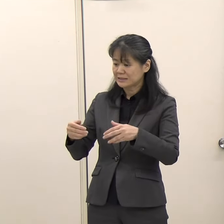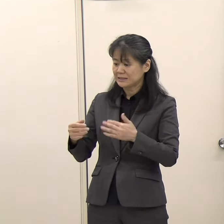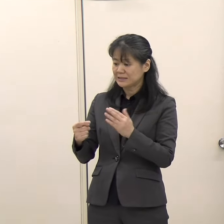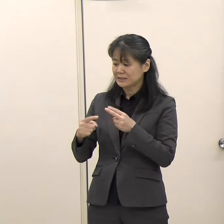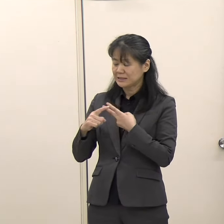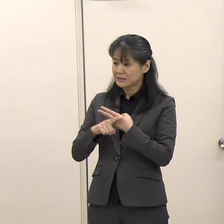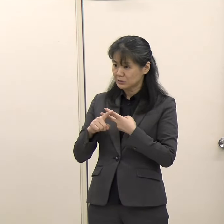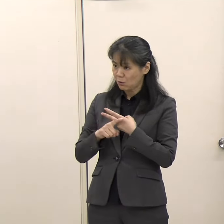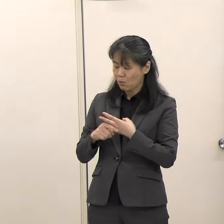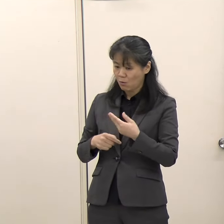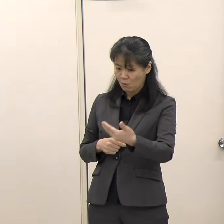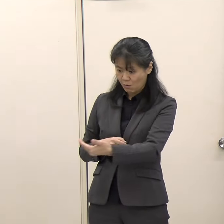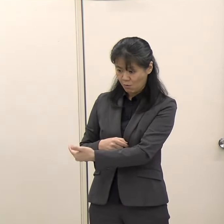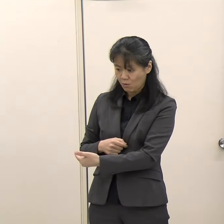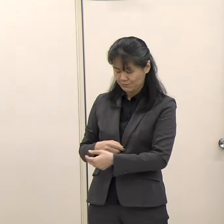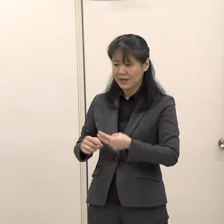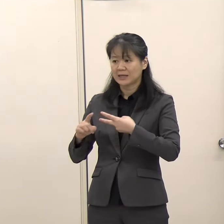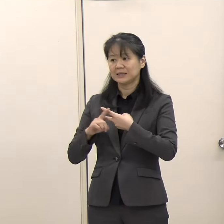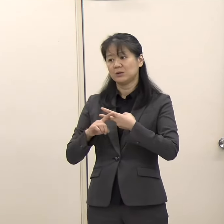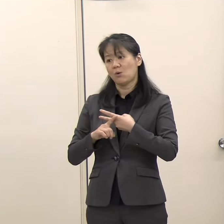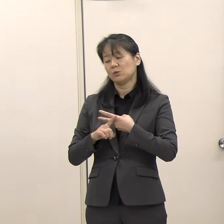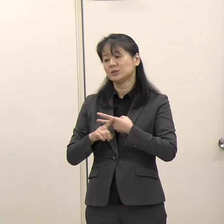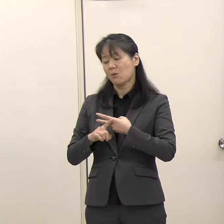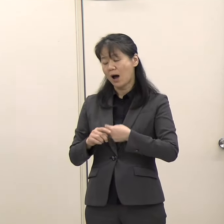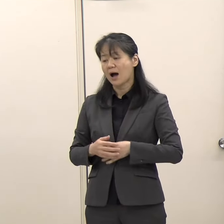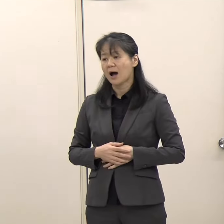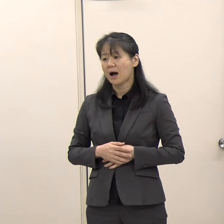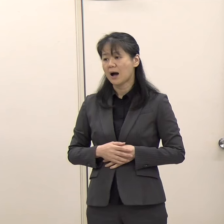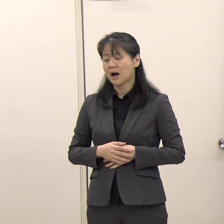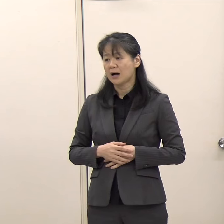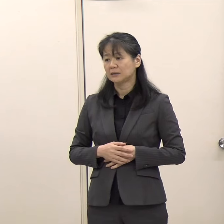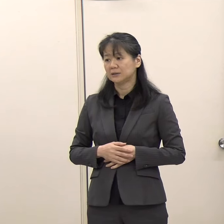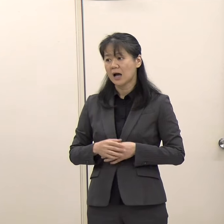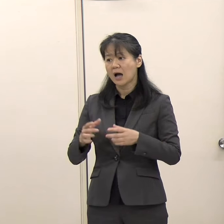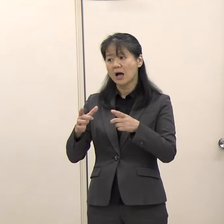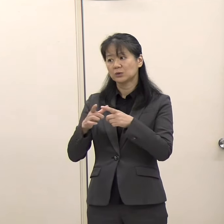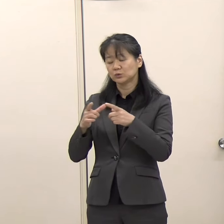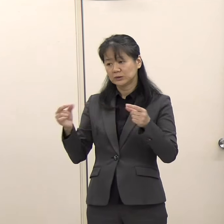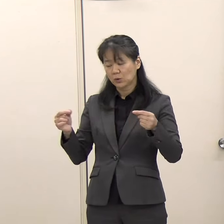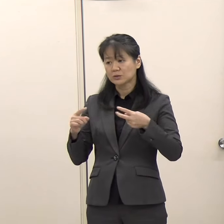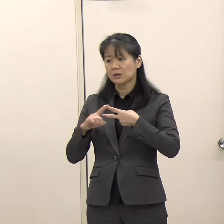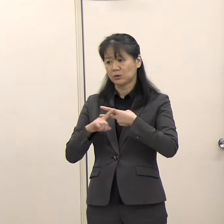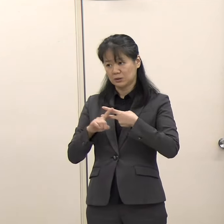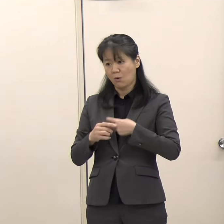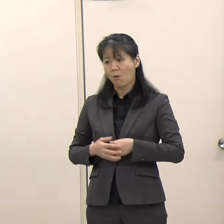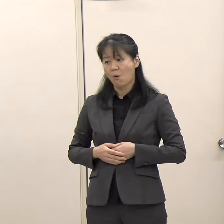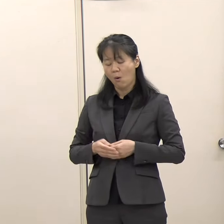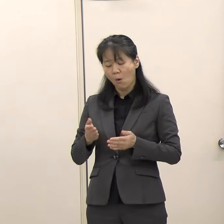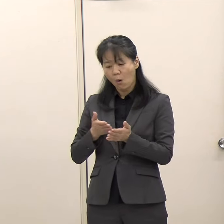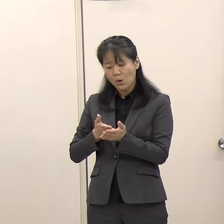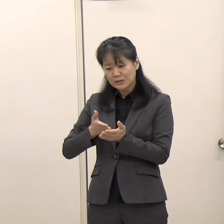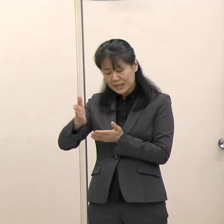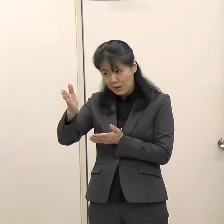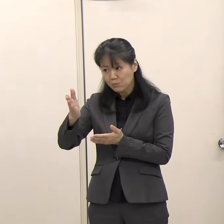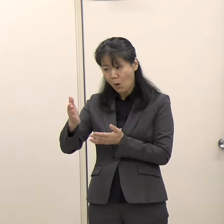（国際政策課）機能としては、国の方は本当に各専門機関が常駐しているので。